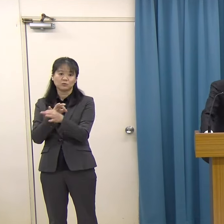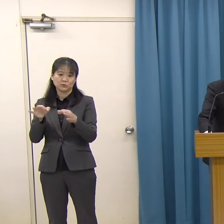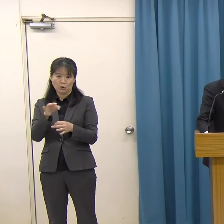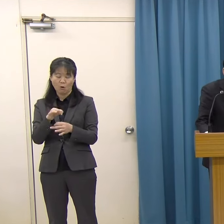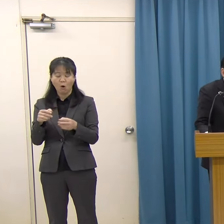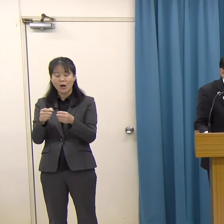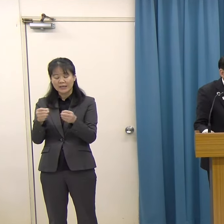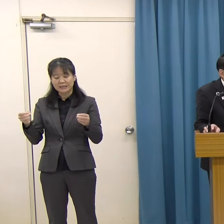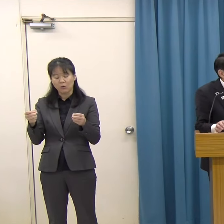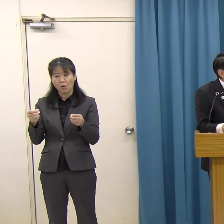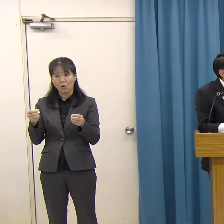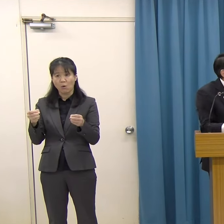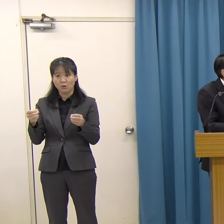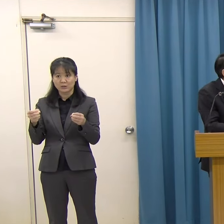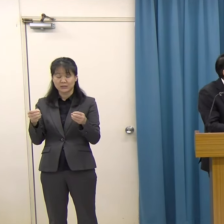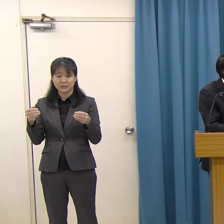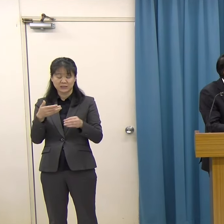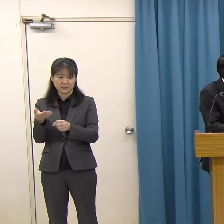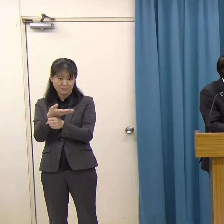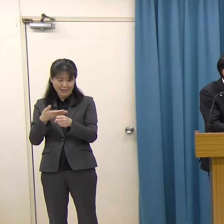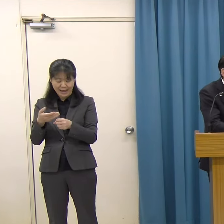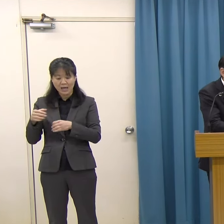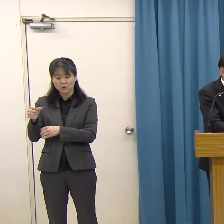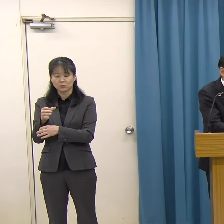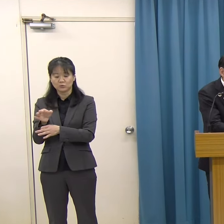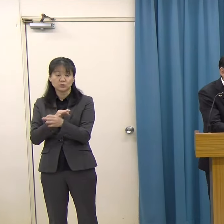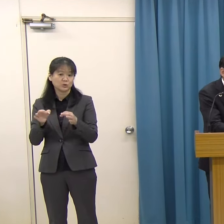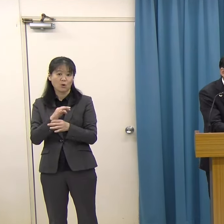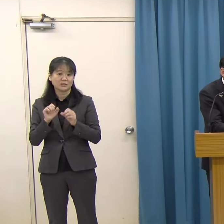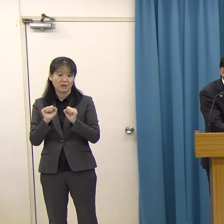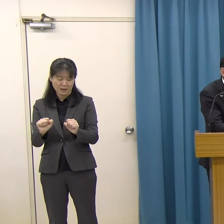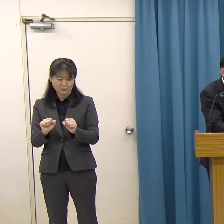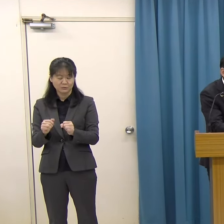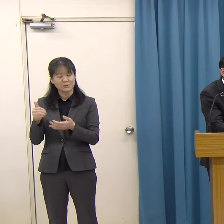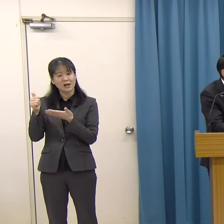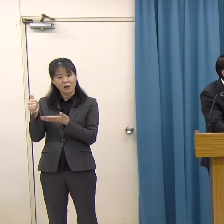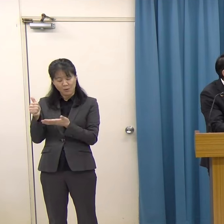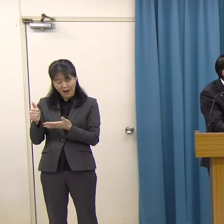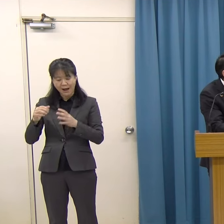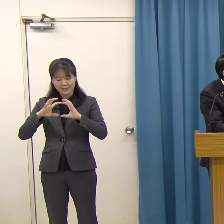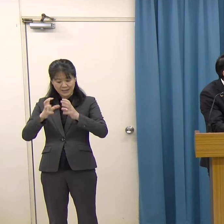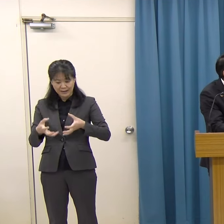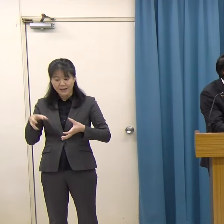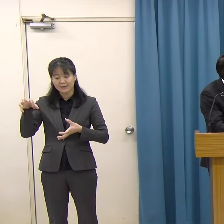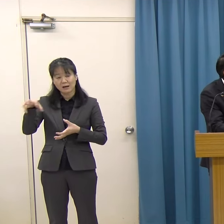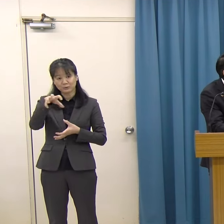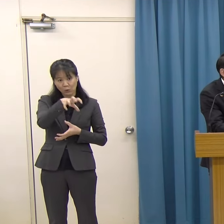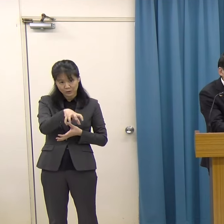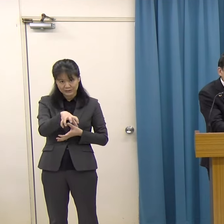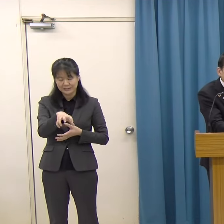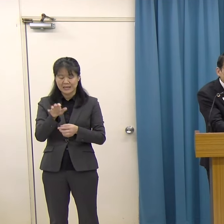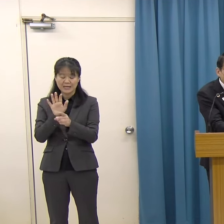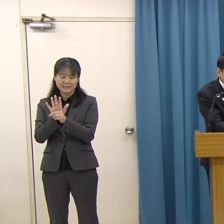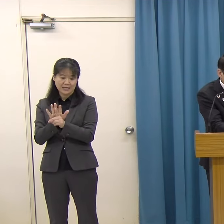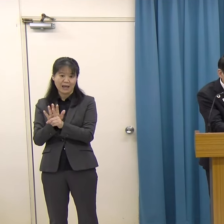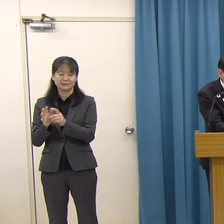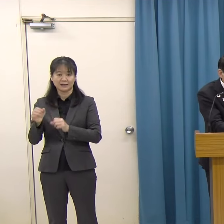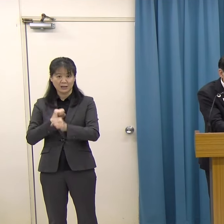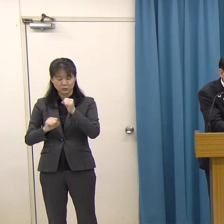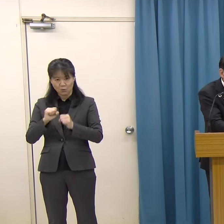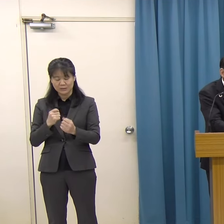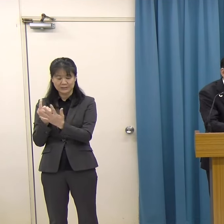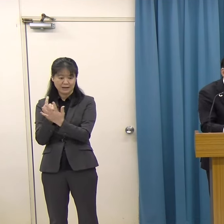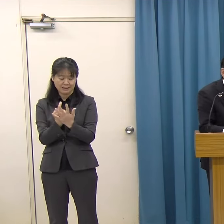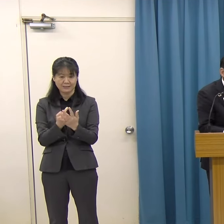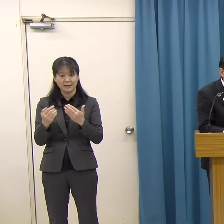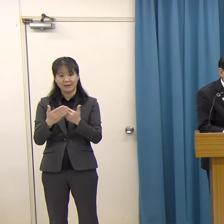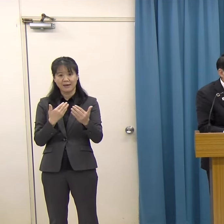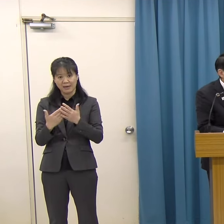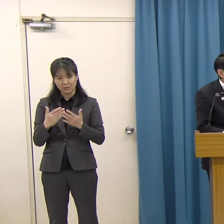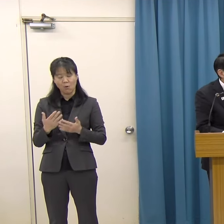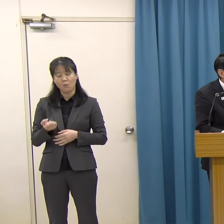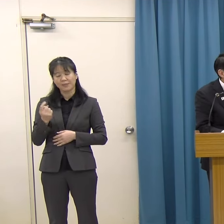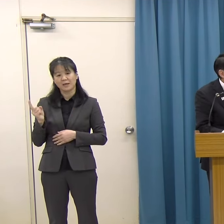松﨑さんは、ご自身が世界各国でアーティスト・イン・レジデンスに参加された経験を活かし、